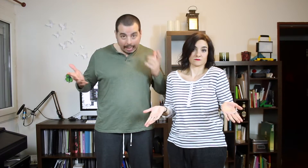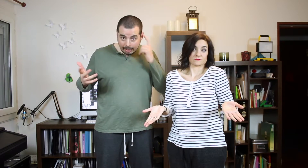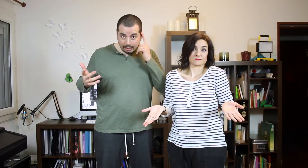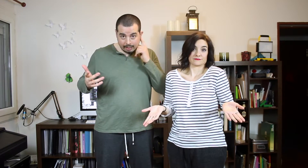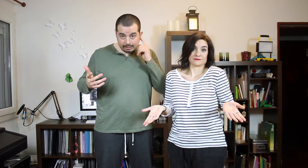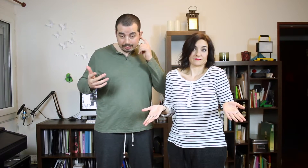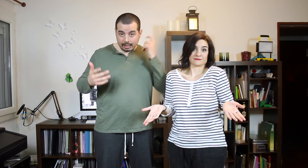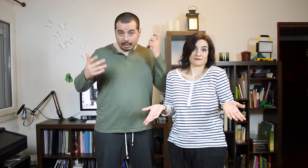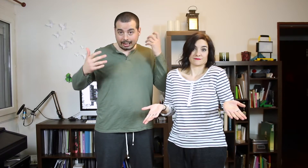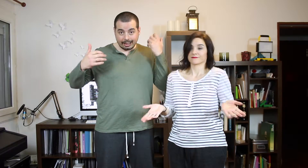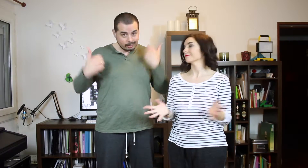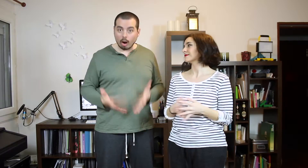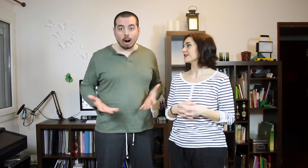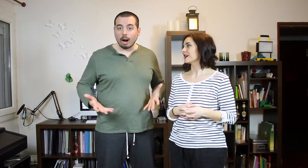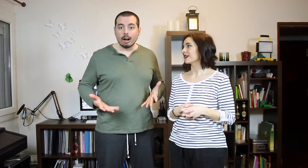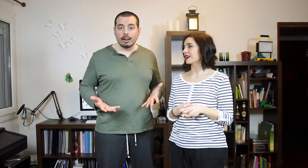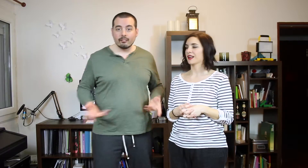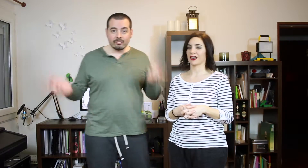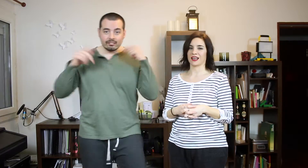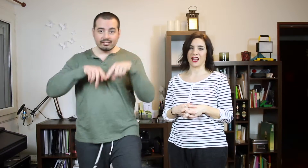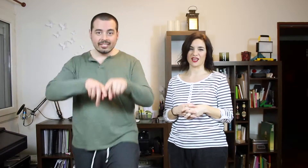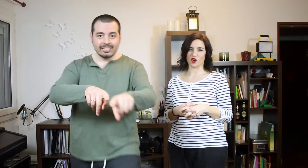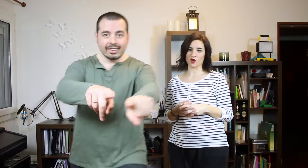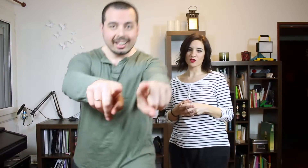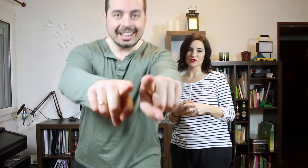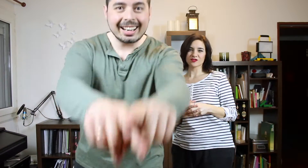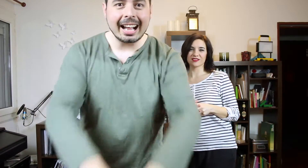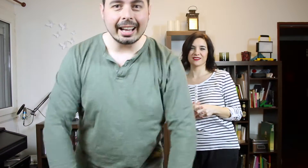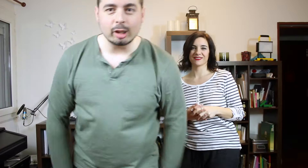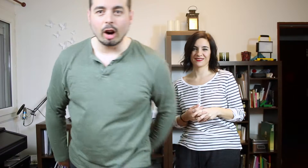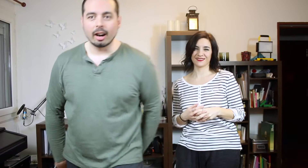con el TAG del Reggaetón